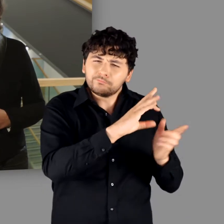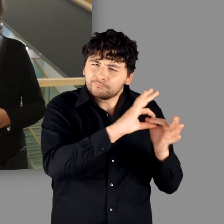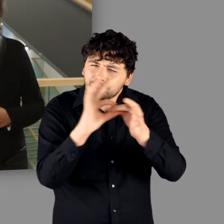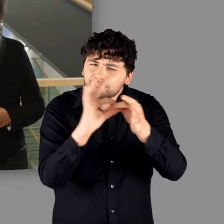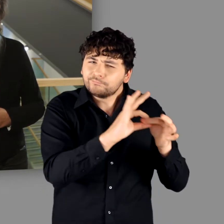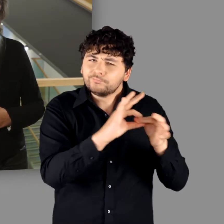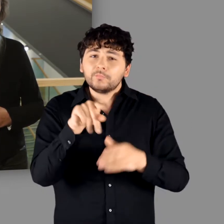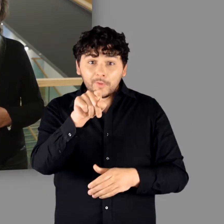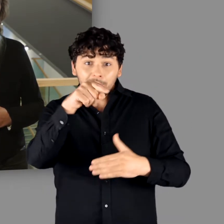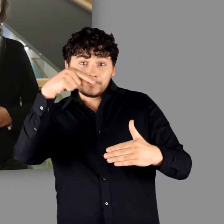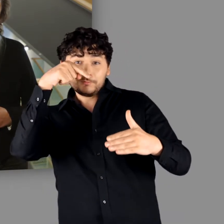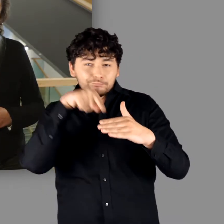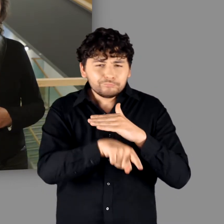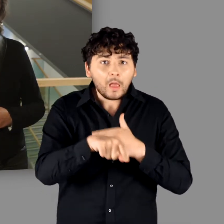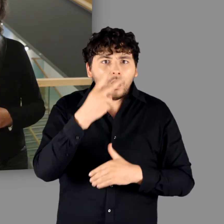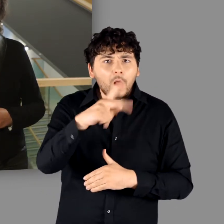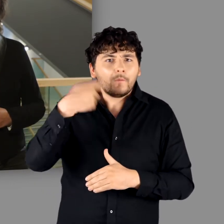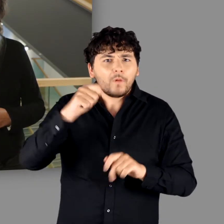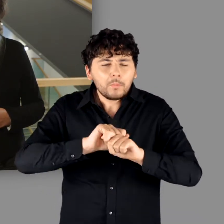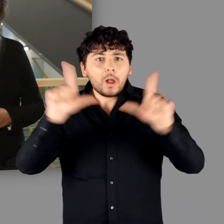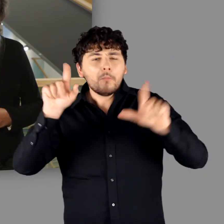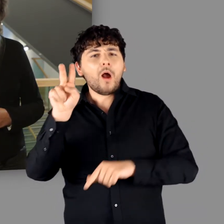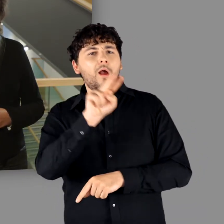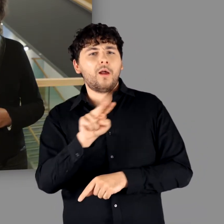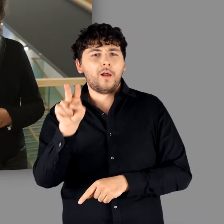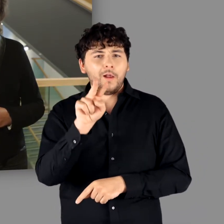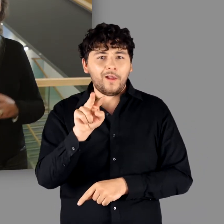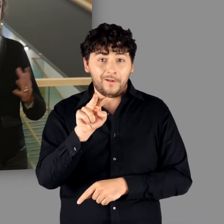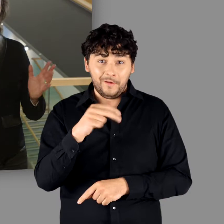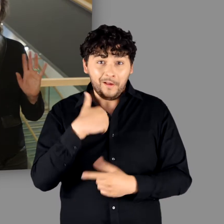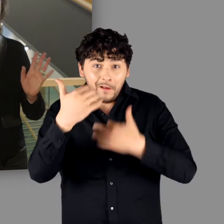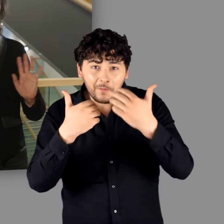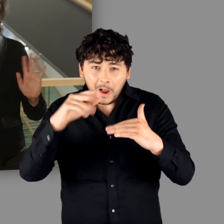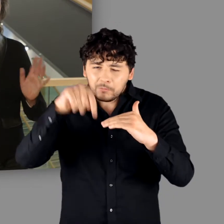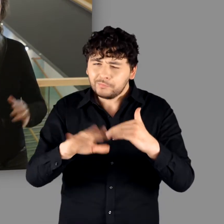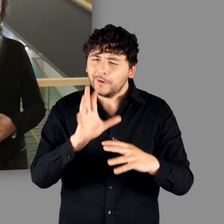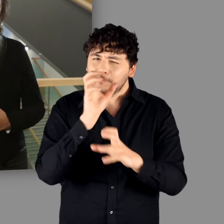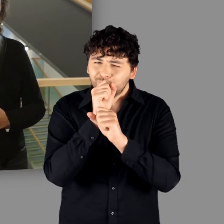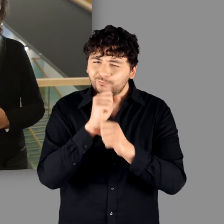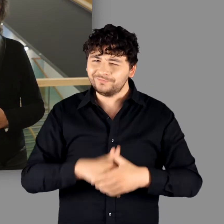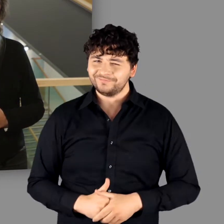und dort erwartet Sie ein kleines filmisches Highlight. Mehr sei aber noch nicht verraten!